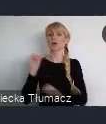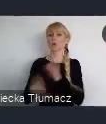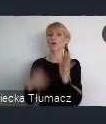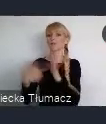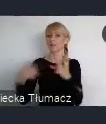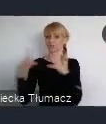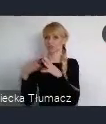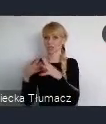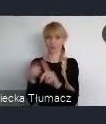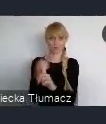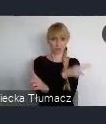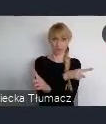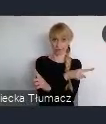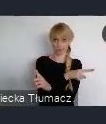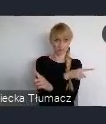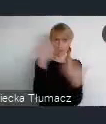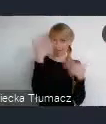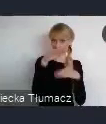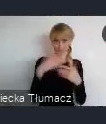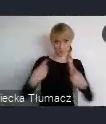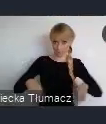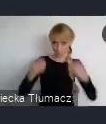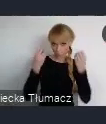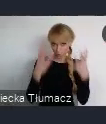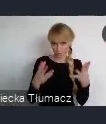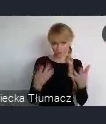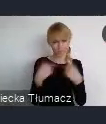Bo ona była zawsze, zawsze obecna, zawsze mocno reprezentowana,